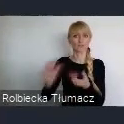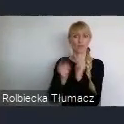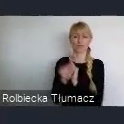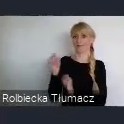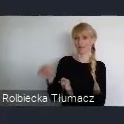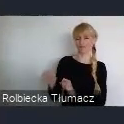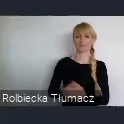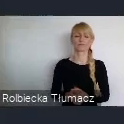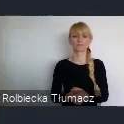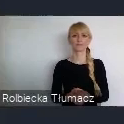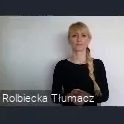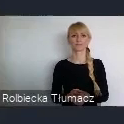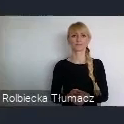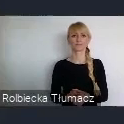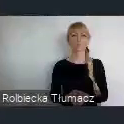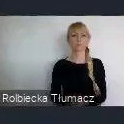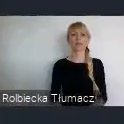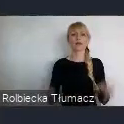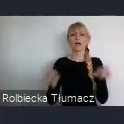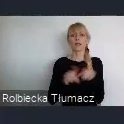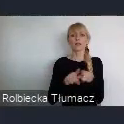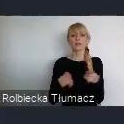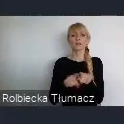Kreatywnego Miasta UNESCO w dziedzinie muzyki.